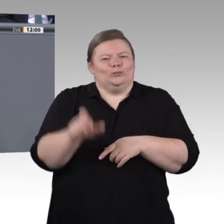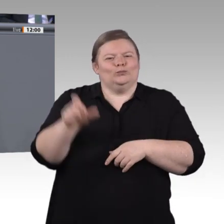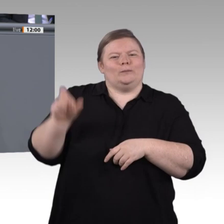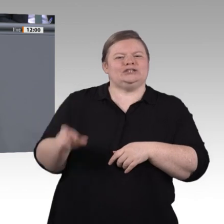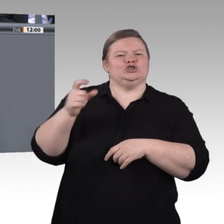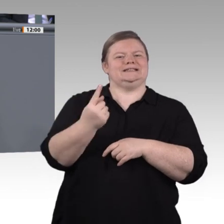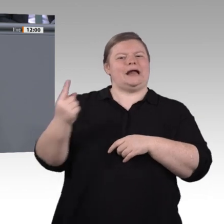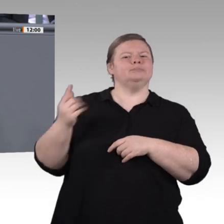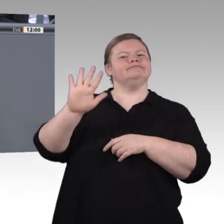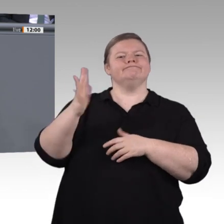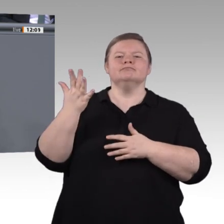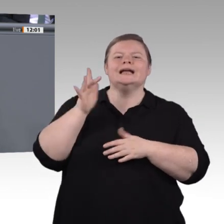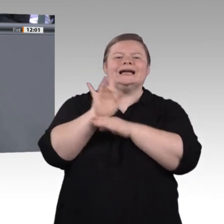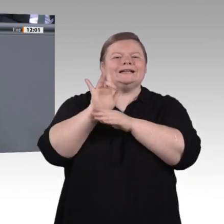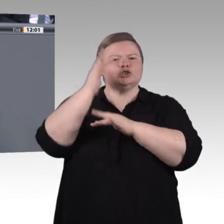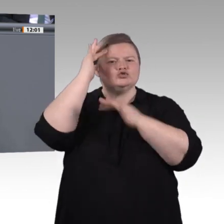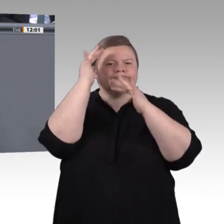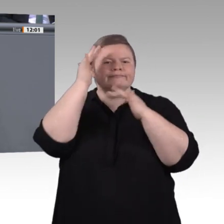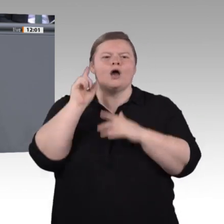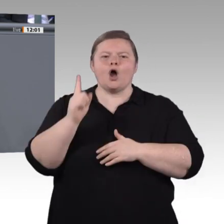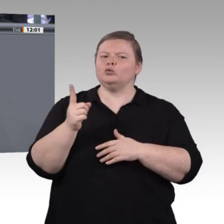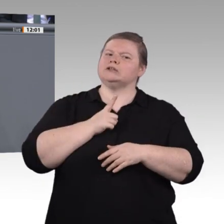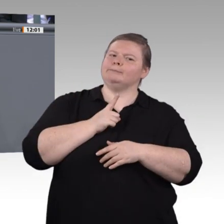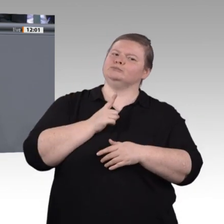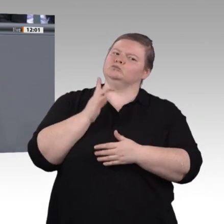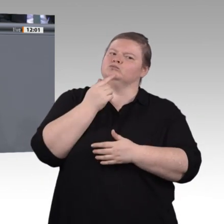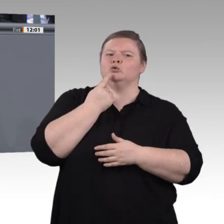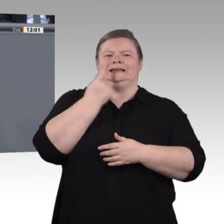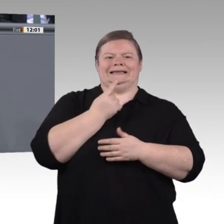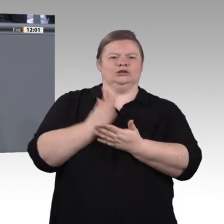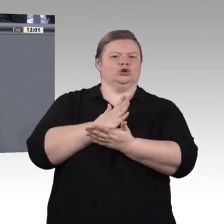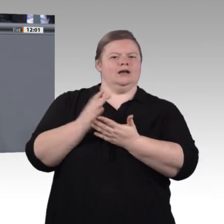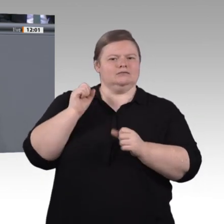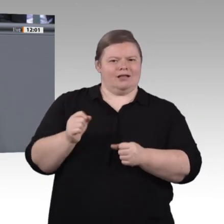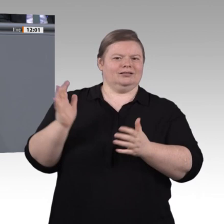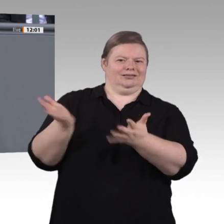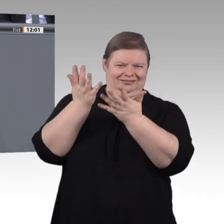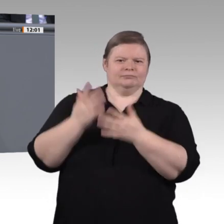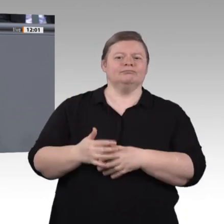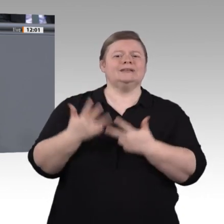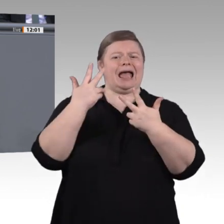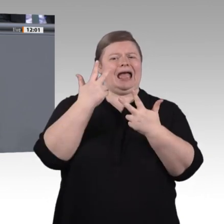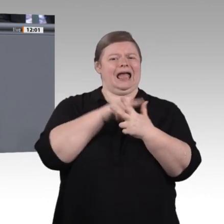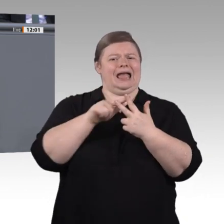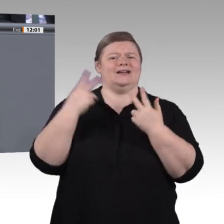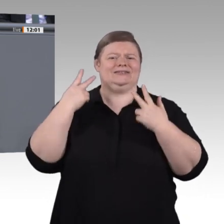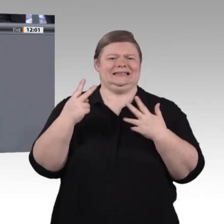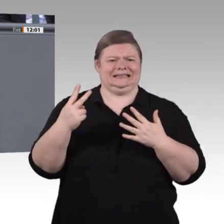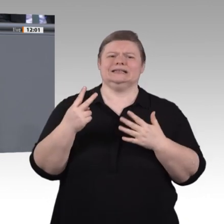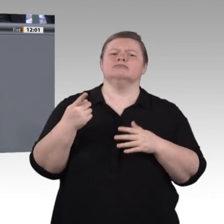statt in Konkurrenz zu arbeiten, Wissen zu teilen, um es zu vermehren. Letztlich bedeutet das auch, in der Lage zu sein, mit Widersprüchlichkeit